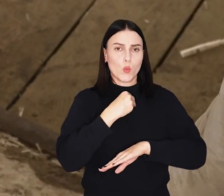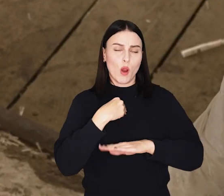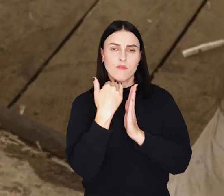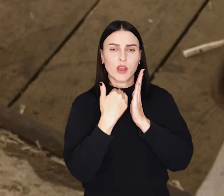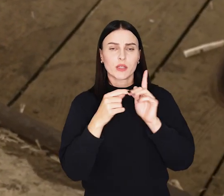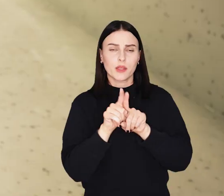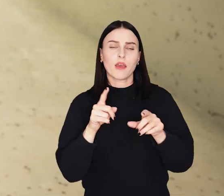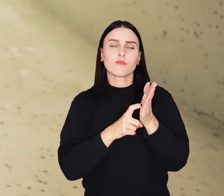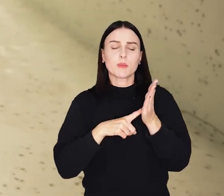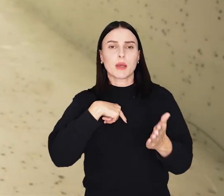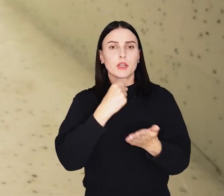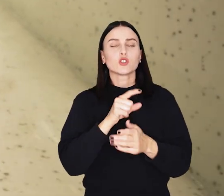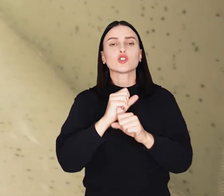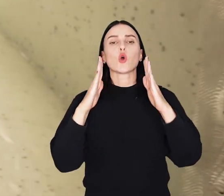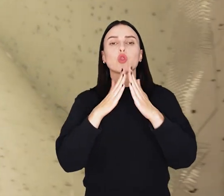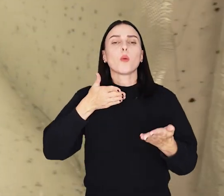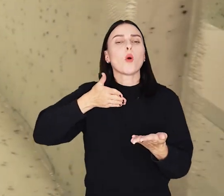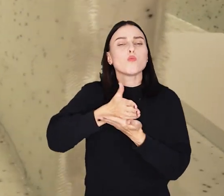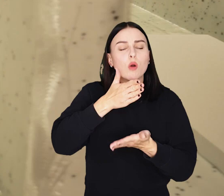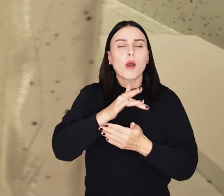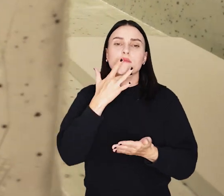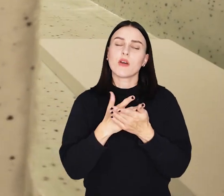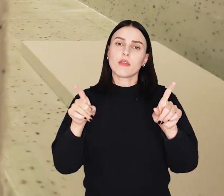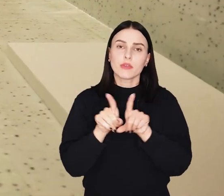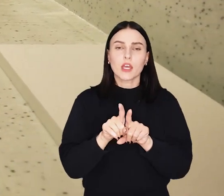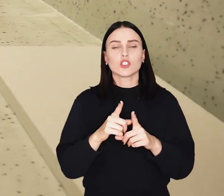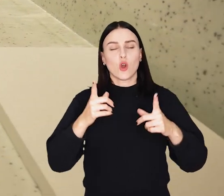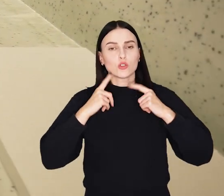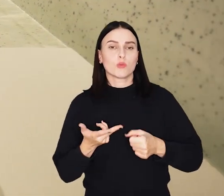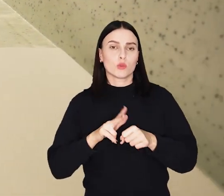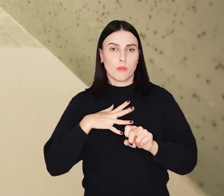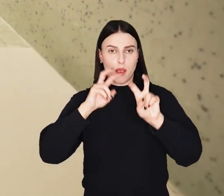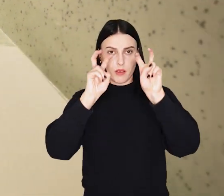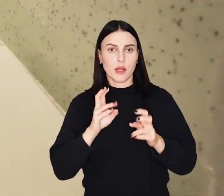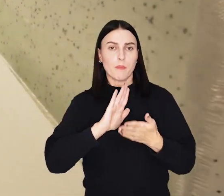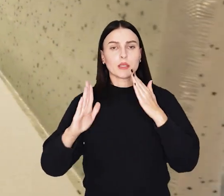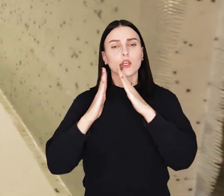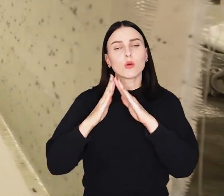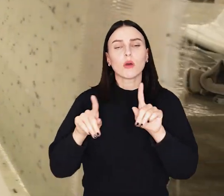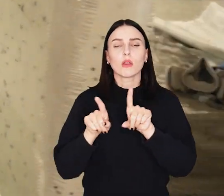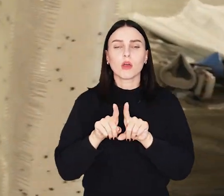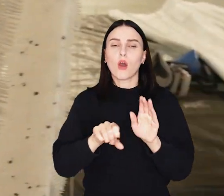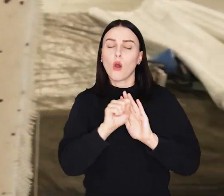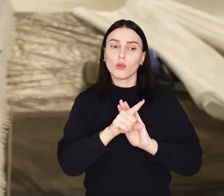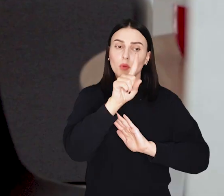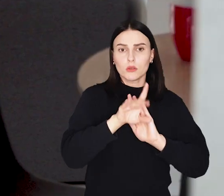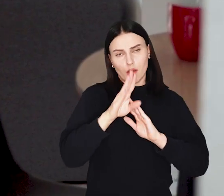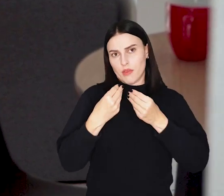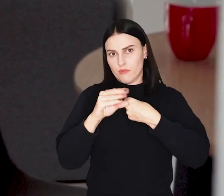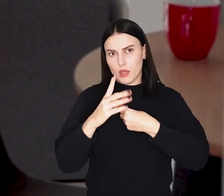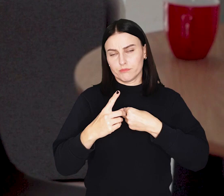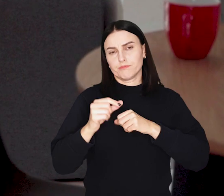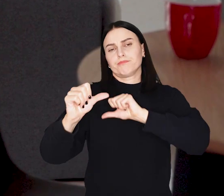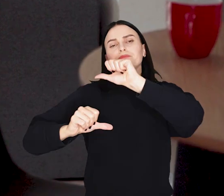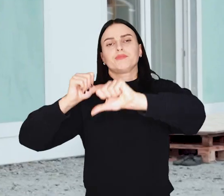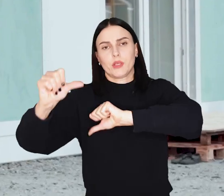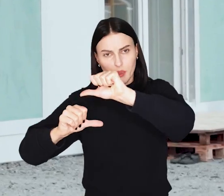To tzw. dom pomocowy, może być wykorzystywany, przez osoby będące w kryzysie bezdomności, od kliku miesięcy do kilku lat.